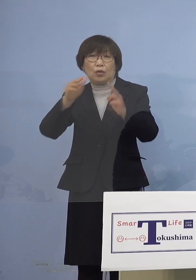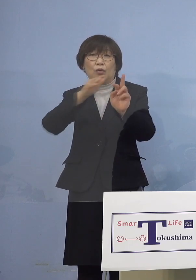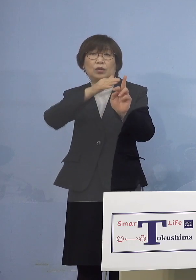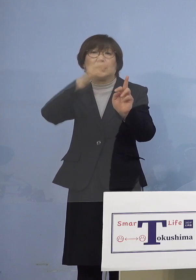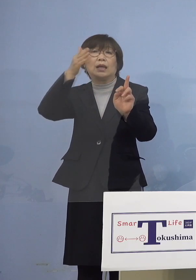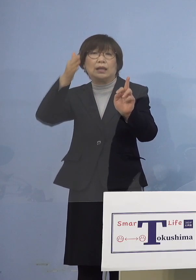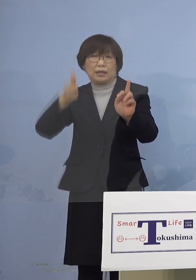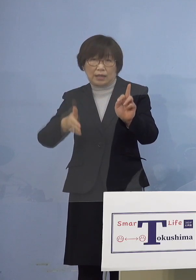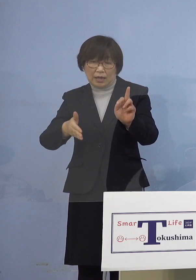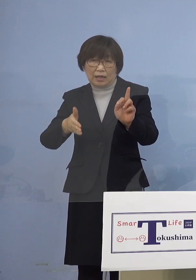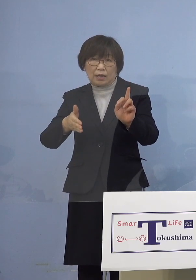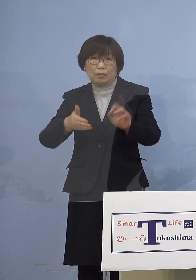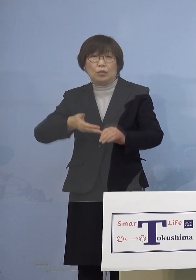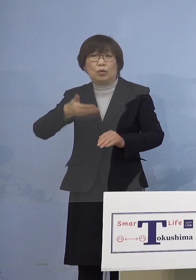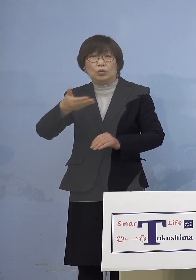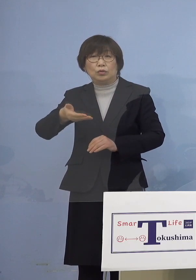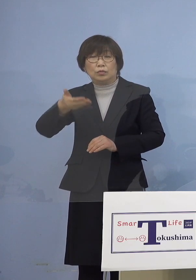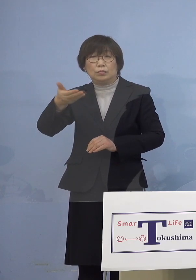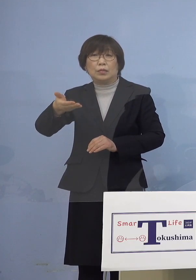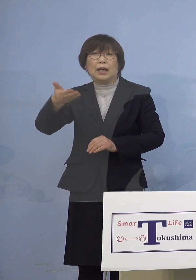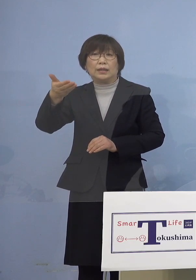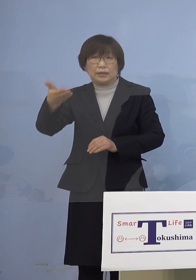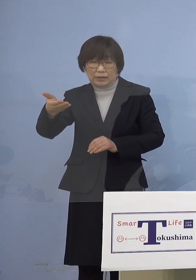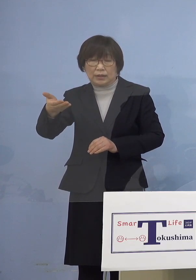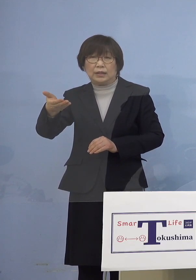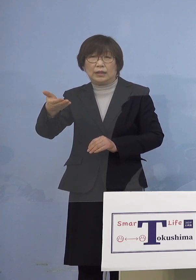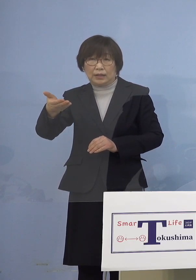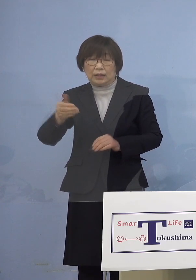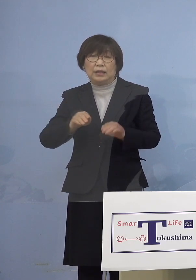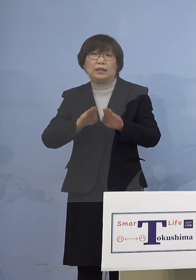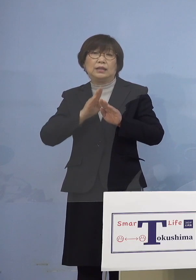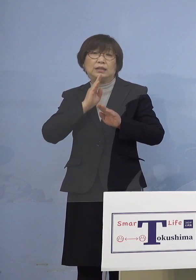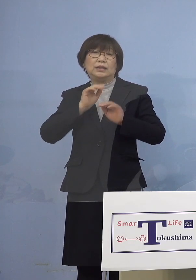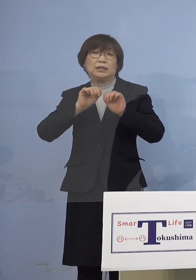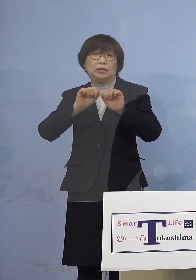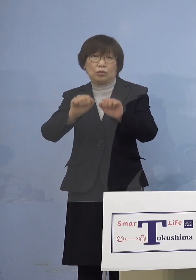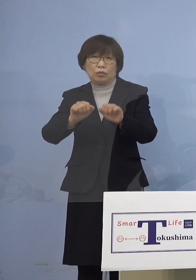順次、同様のことを 実施させていただきます